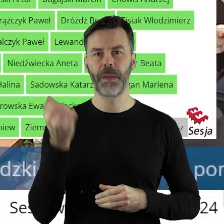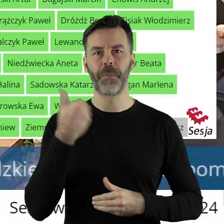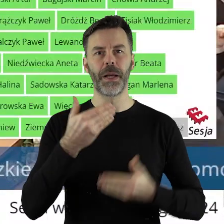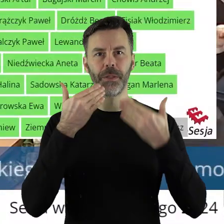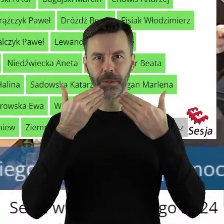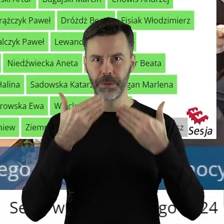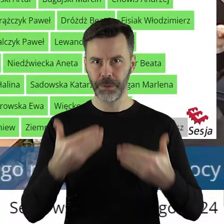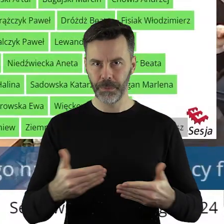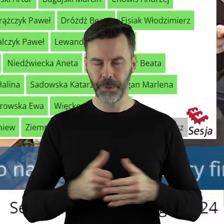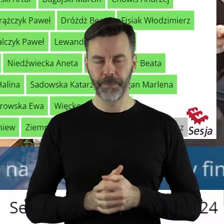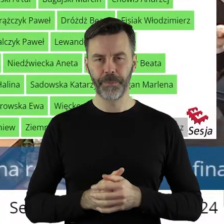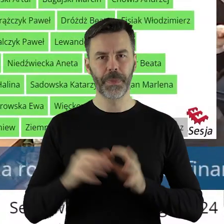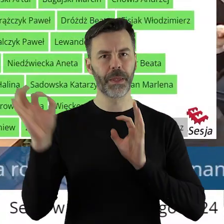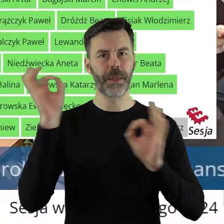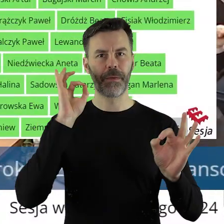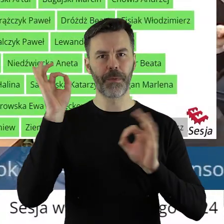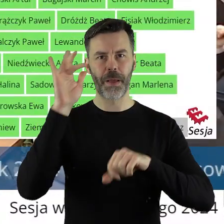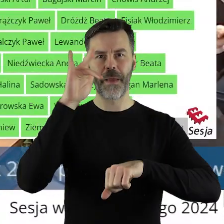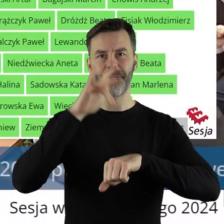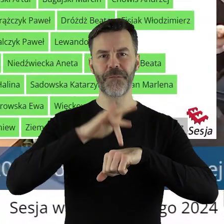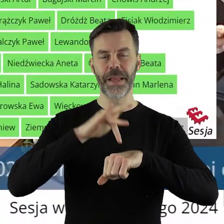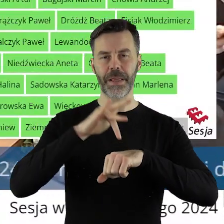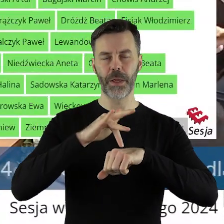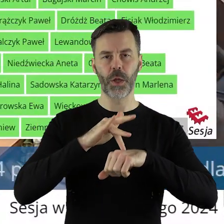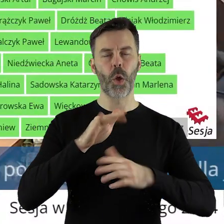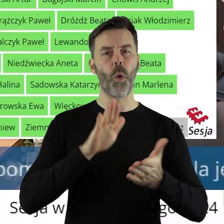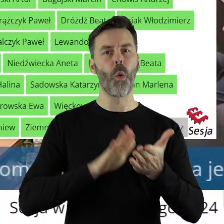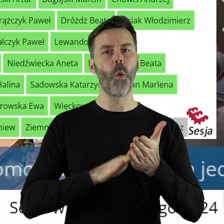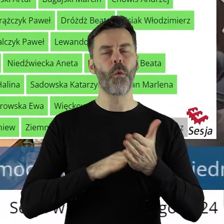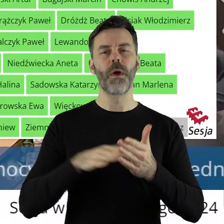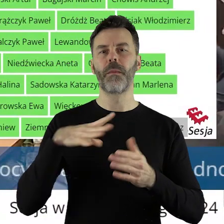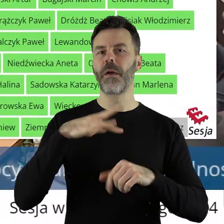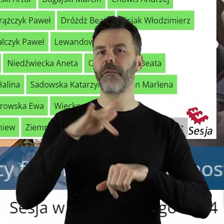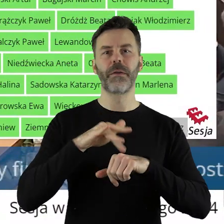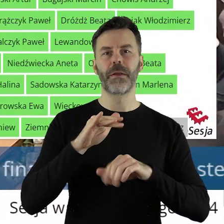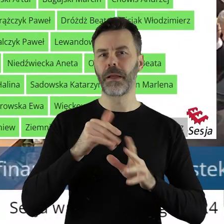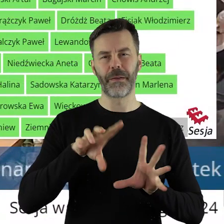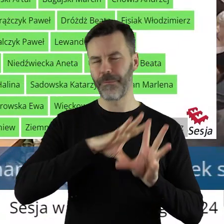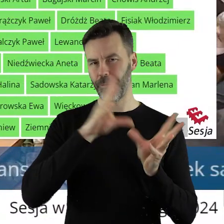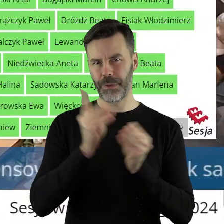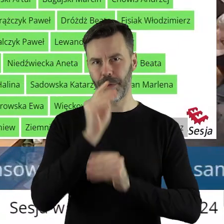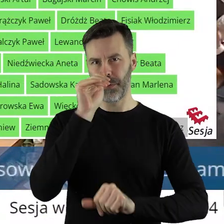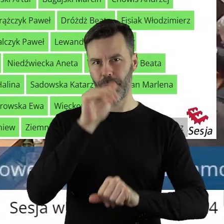Dziękuję bardzo. Informuję państwa radnych, że uchwała została przegłosowana jednogłośnie.